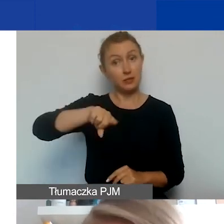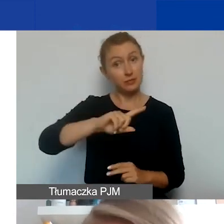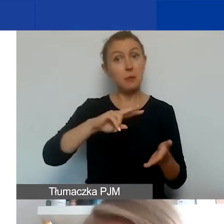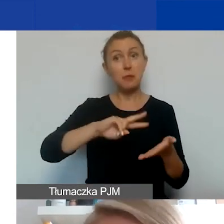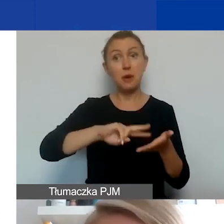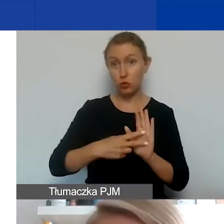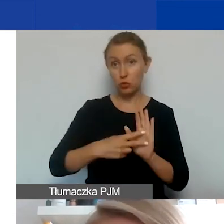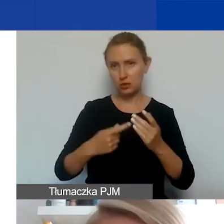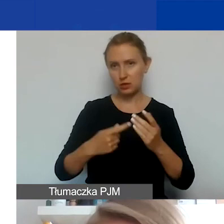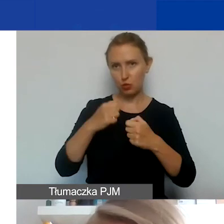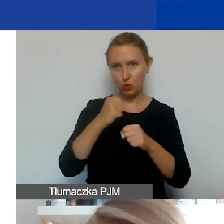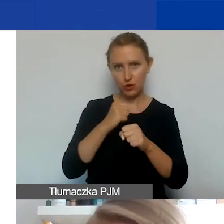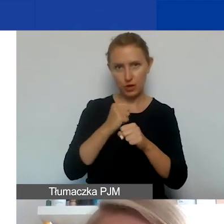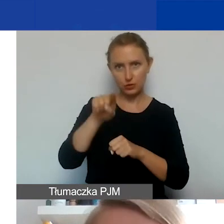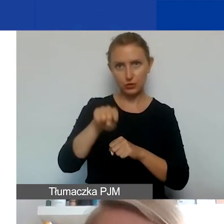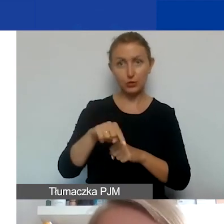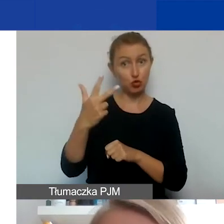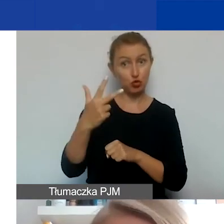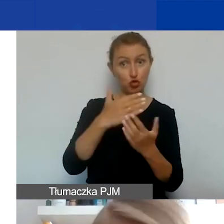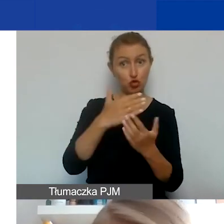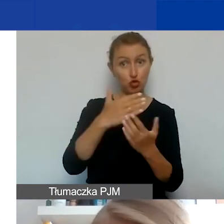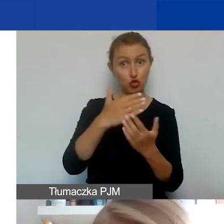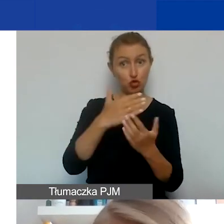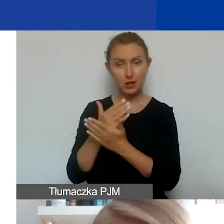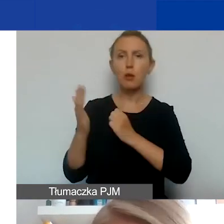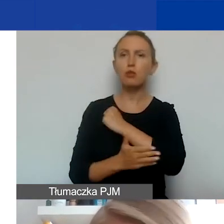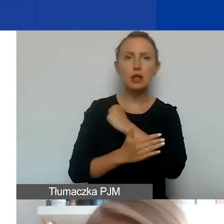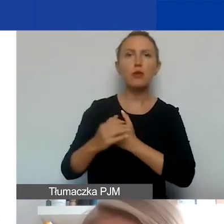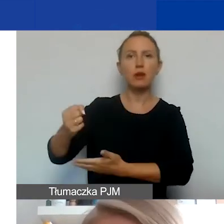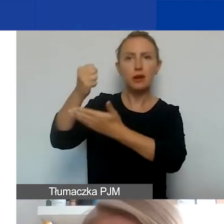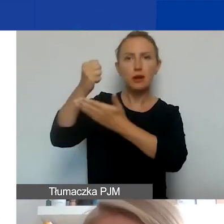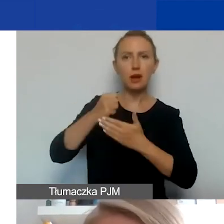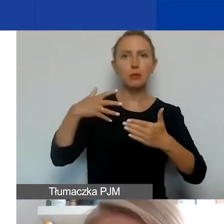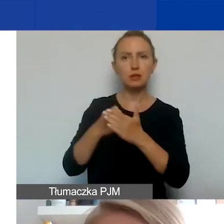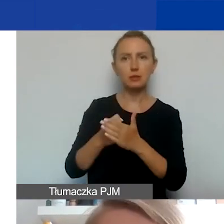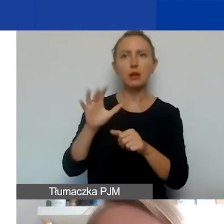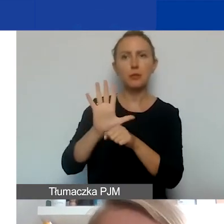z podmiotami z któregoś z tych trzech krajów, oprócz podstawowej kwoty grantu, maksymalnie 15 000 euro,